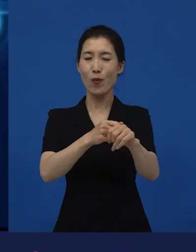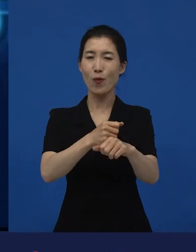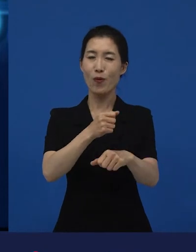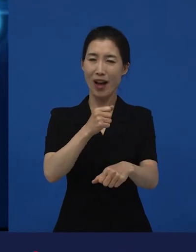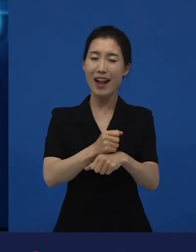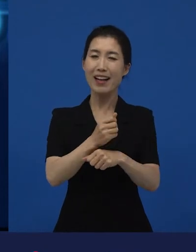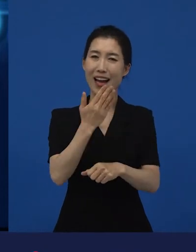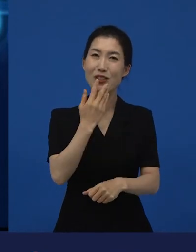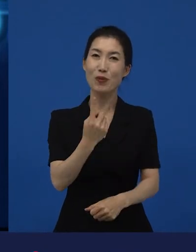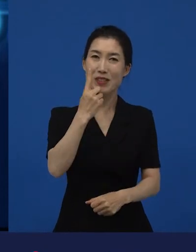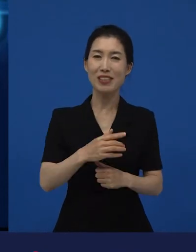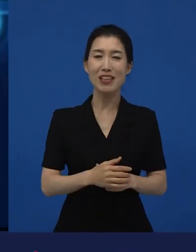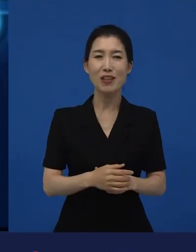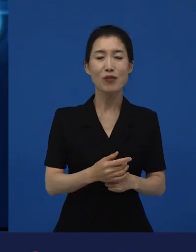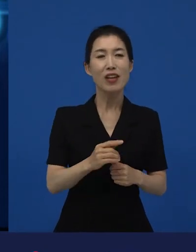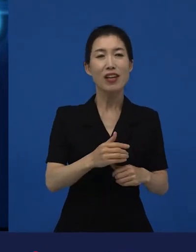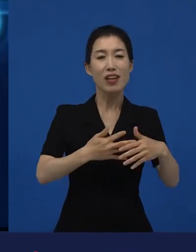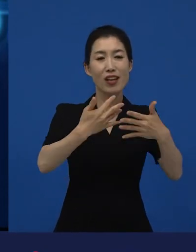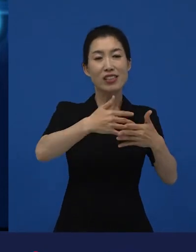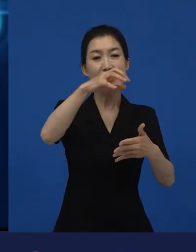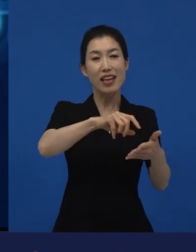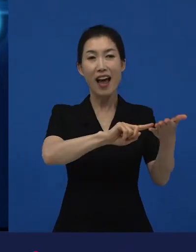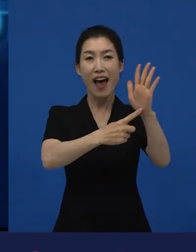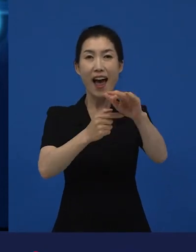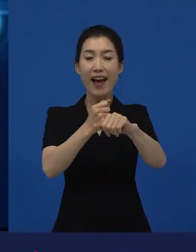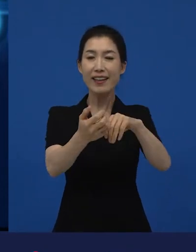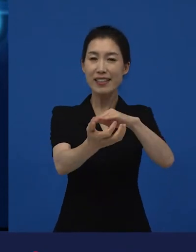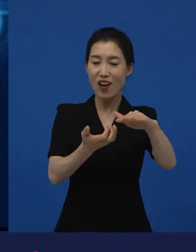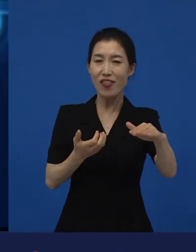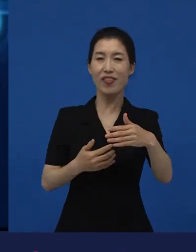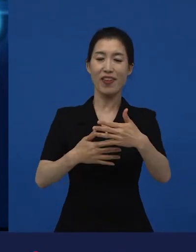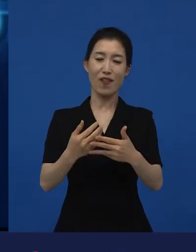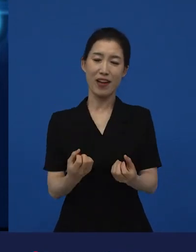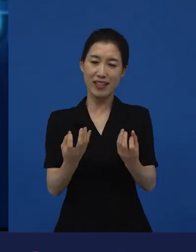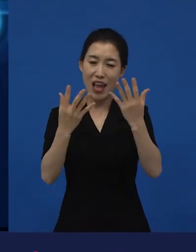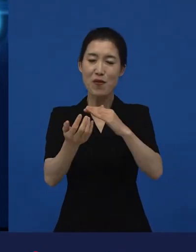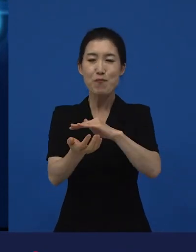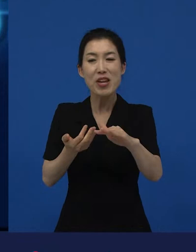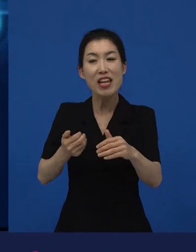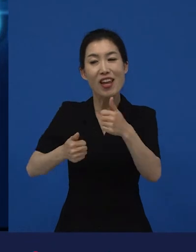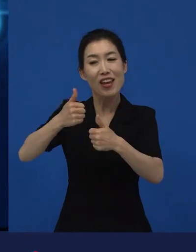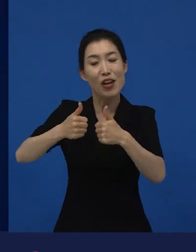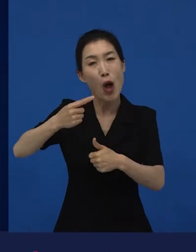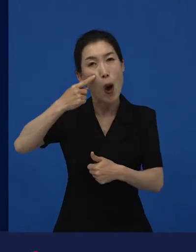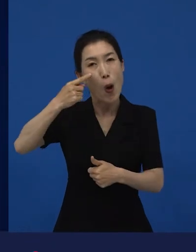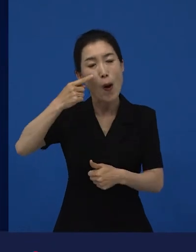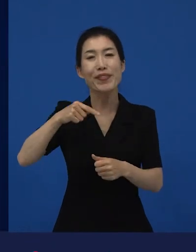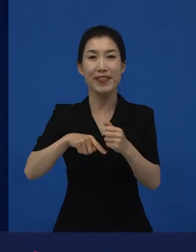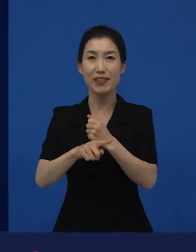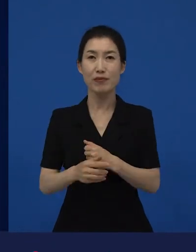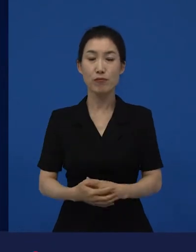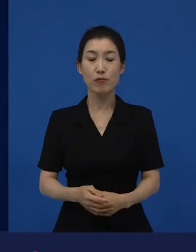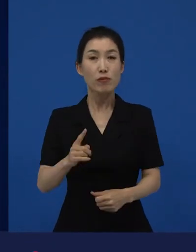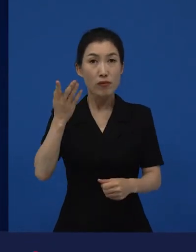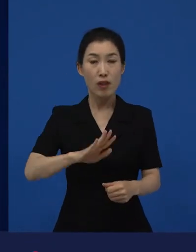사전에 약간의 리트머스 시험지 같은 역할을 하기도 합니다. 그래서 영화제에서 반응이 굉장히 좋았음에도 불구하고,